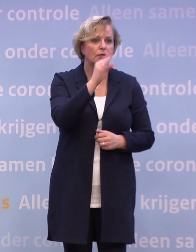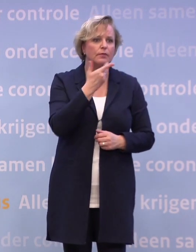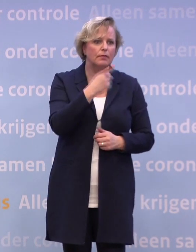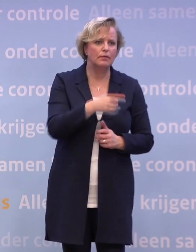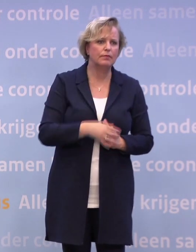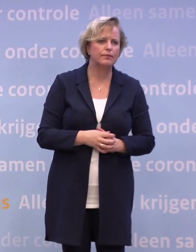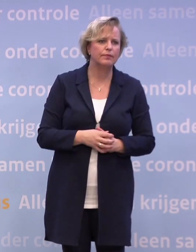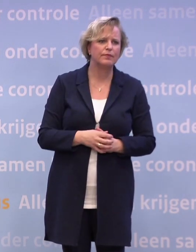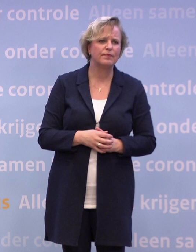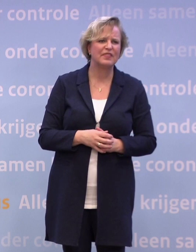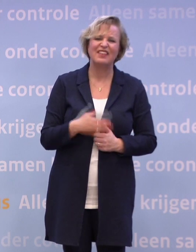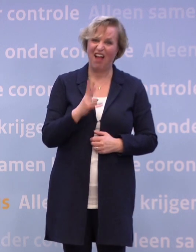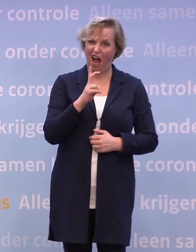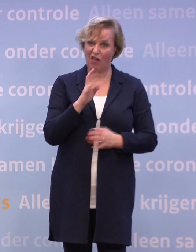Het ligt alleen aan die anderhalve meter?